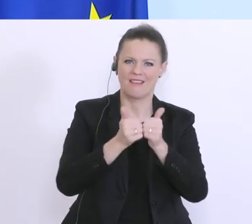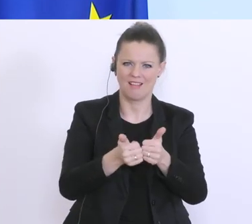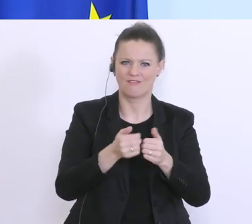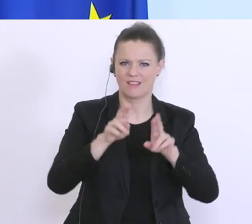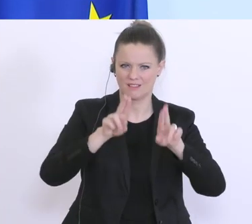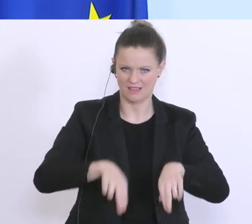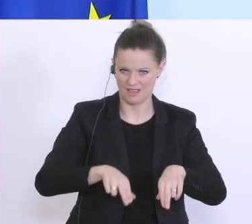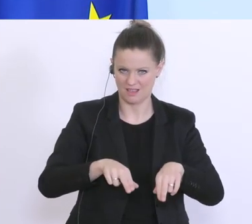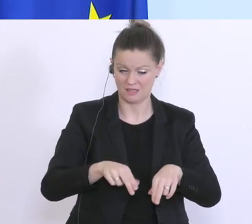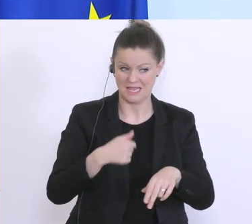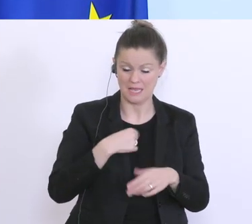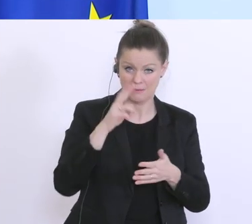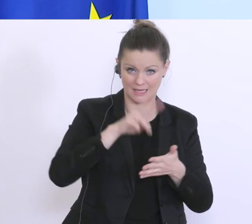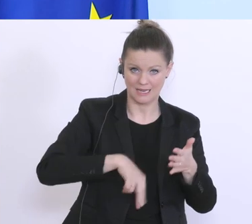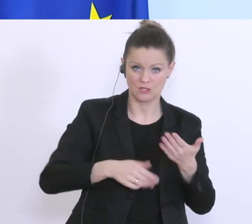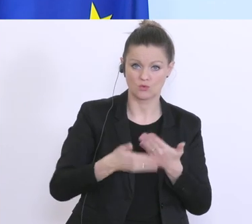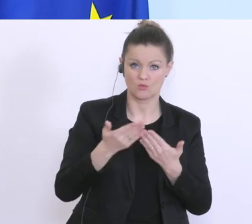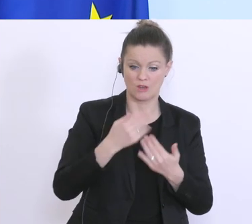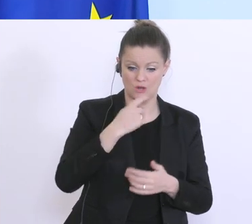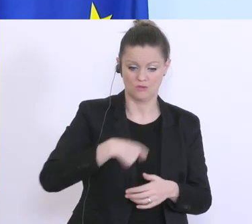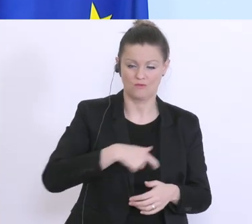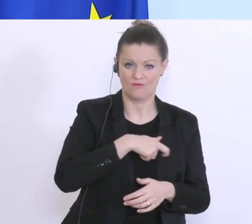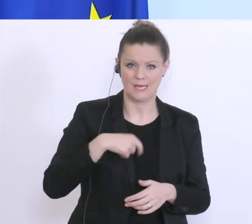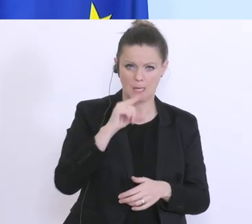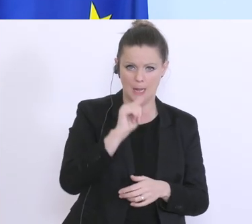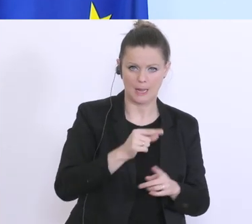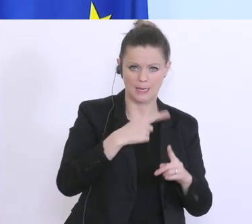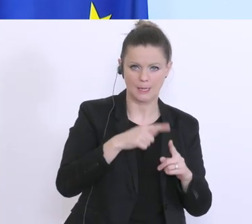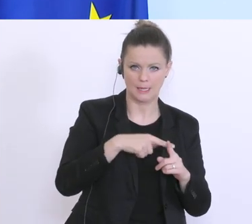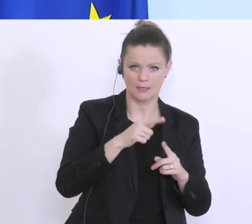dass was ich gelesen habe, das die Schweiz machen kann, für kleine Kredite, dass sie teilweise 100 %